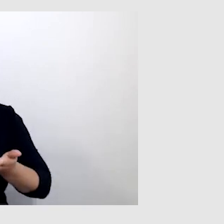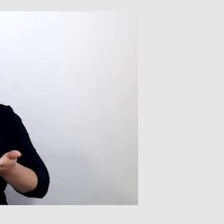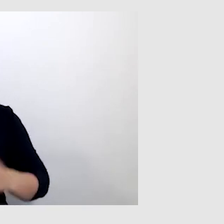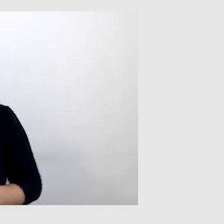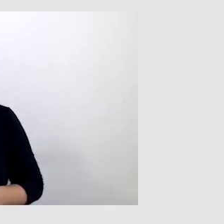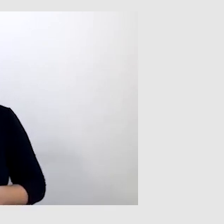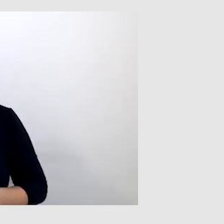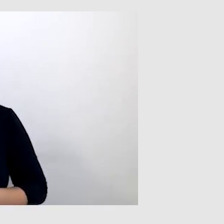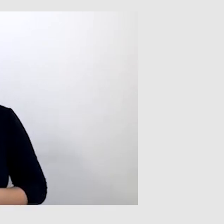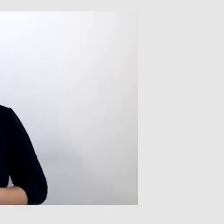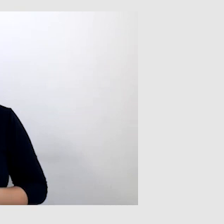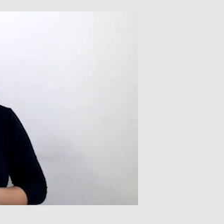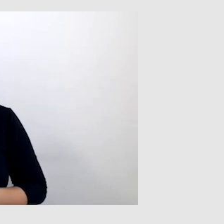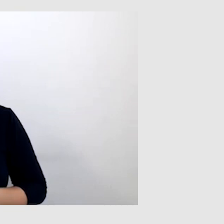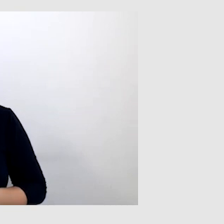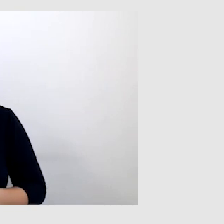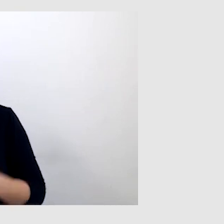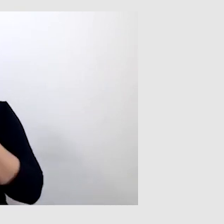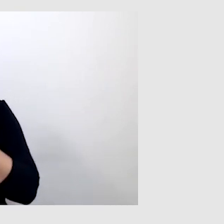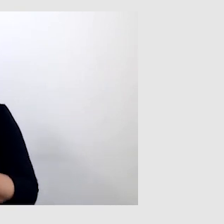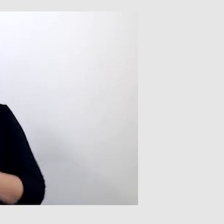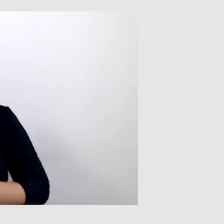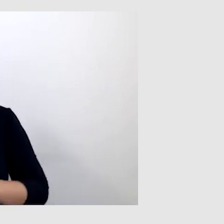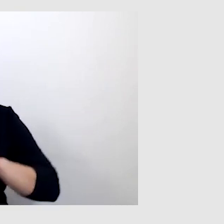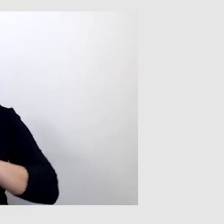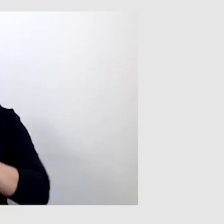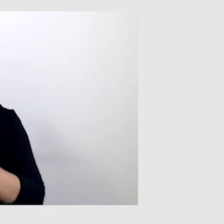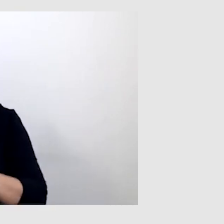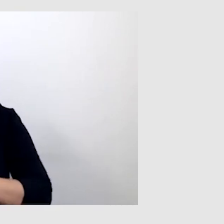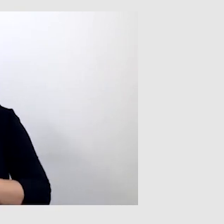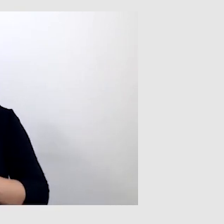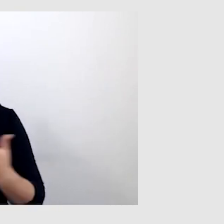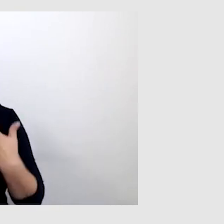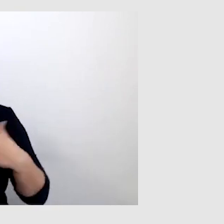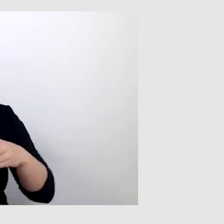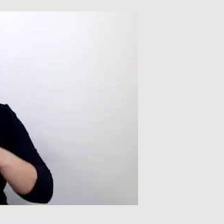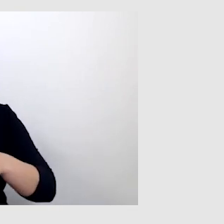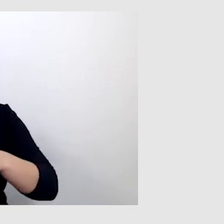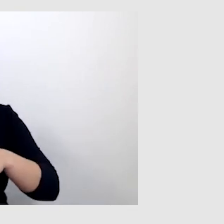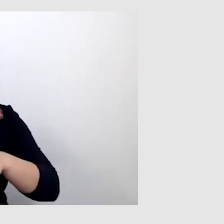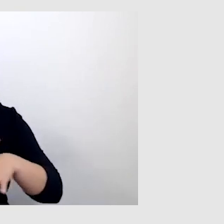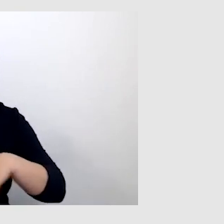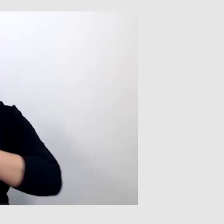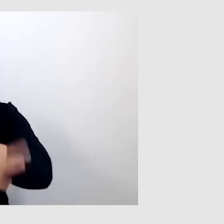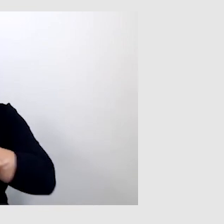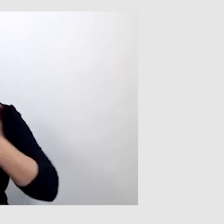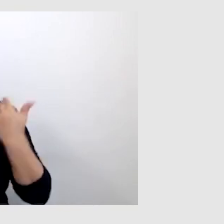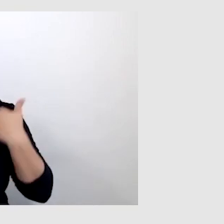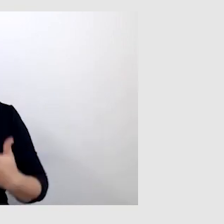Powiedz, w jaki sposób funkcjonujesz w środowisku akademickim jako osoba niesłysząca